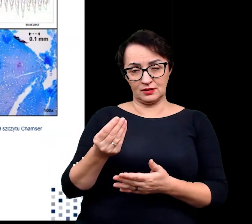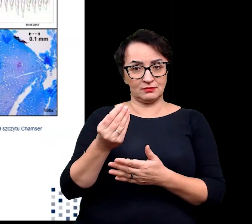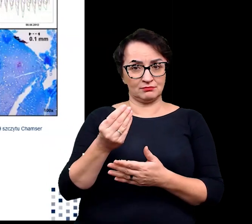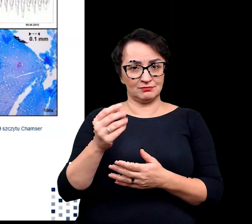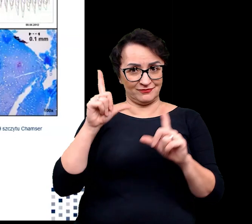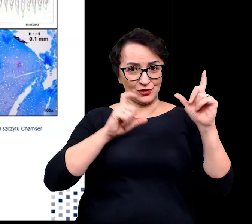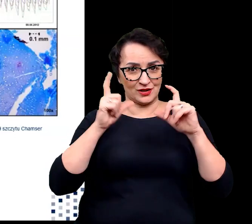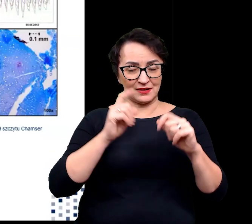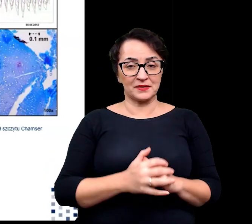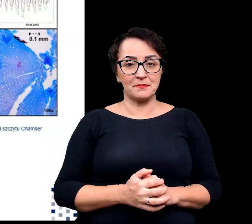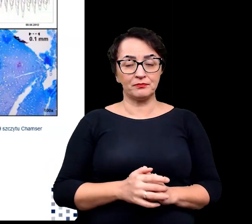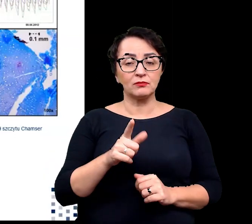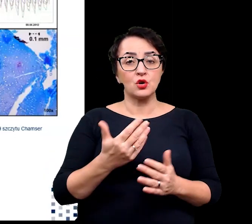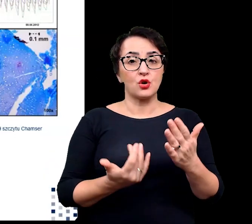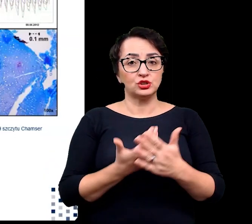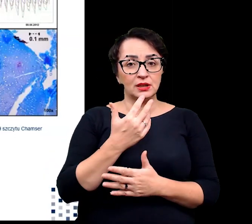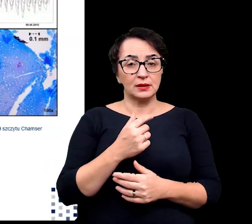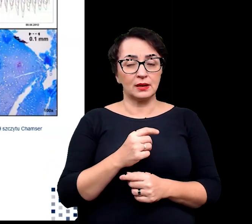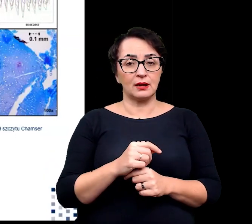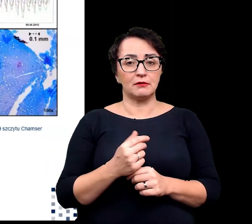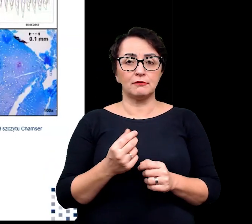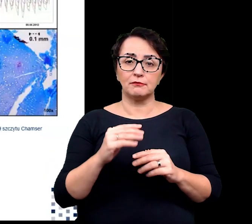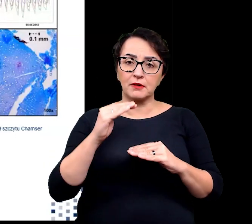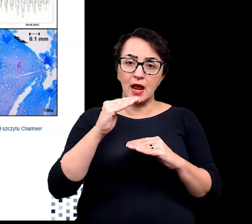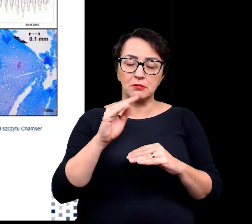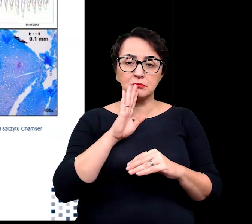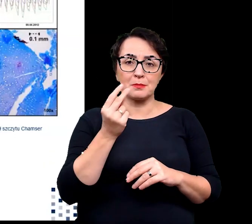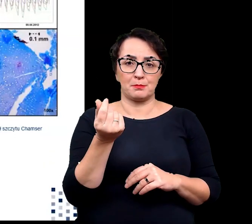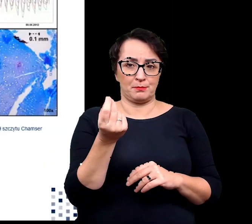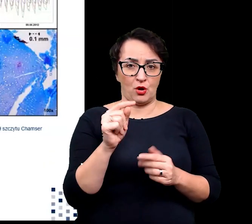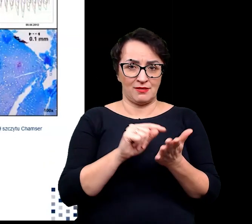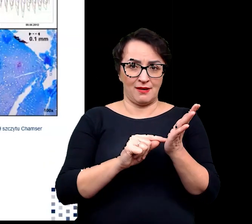roślina ta wielkością przypomina monetę,